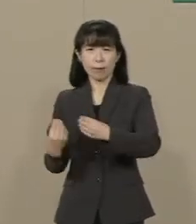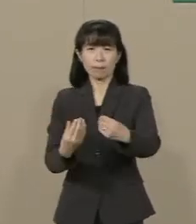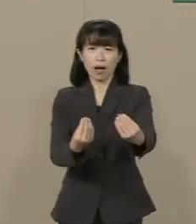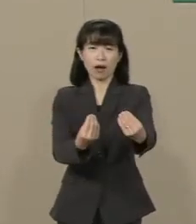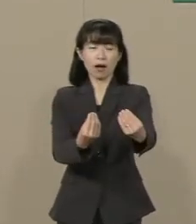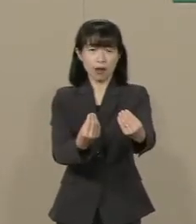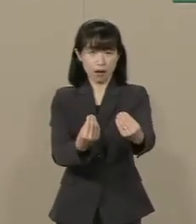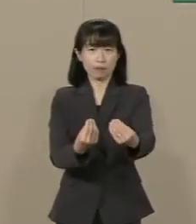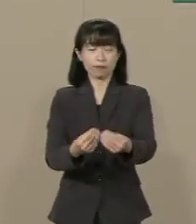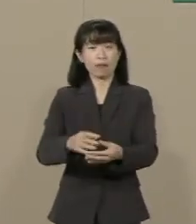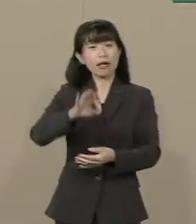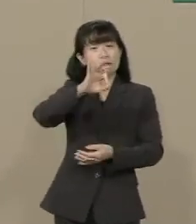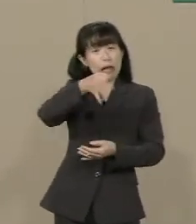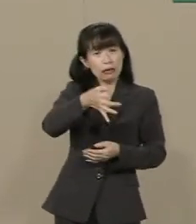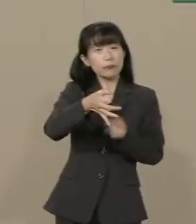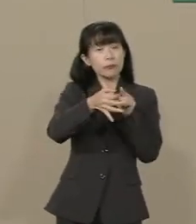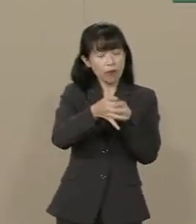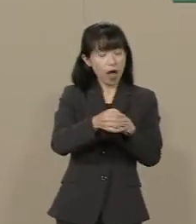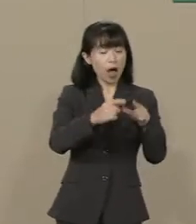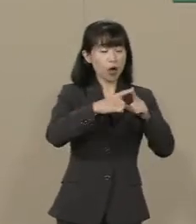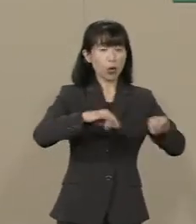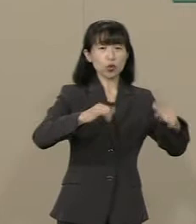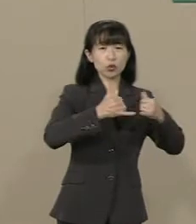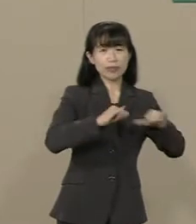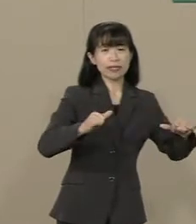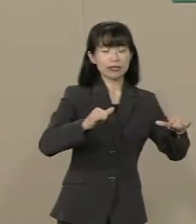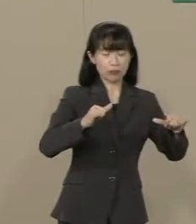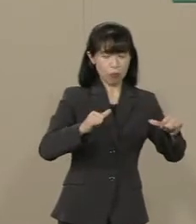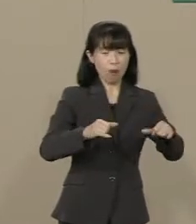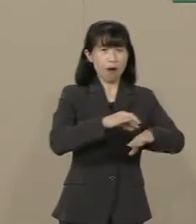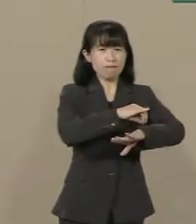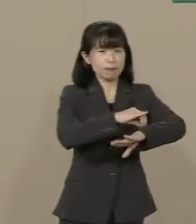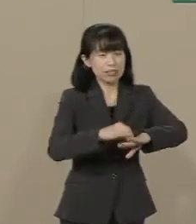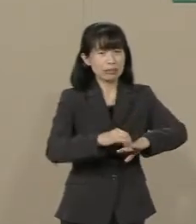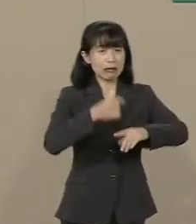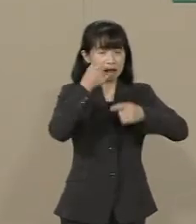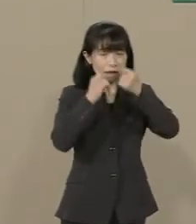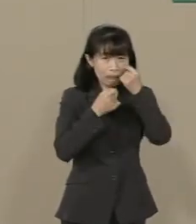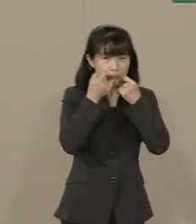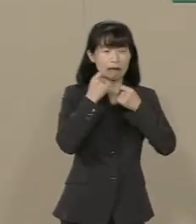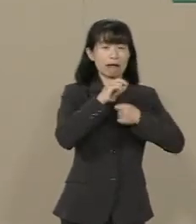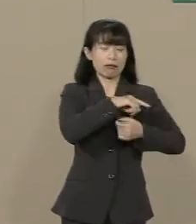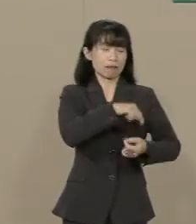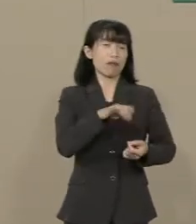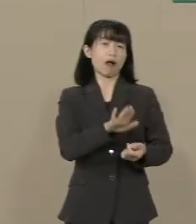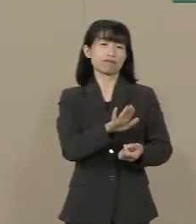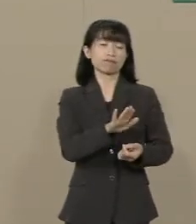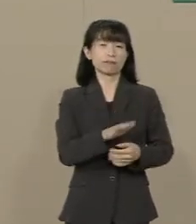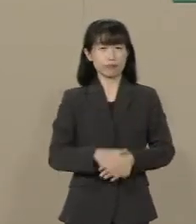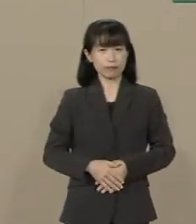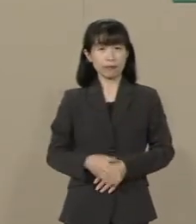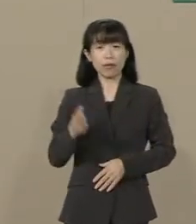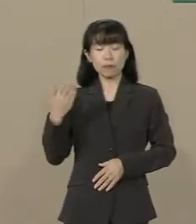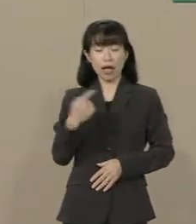税金は国民の 血です 涙です 汗です 97年の再増税の後